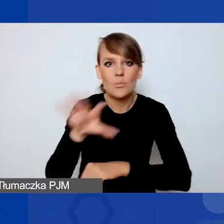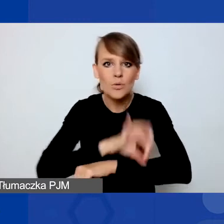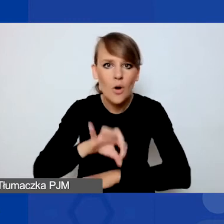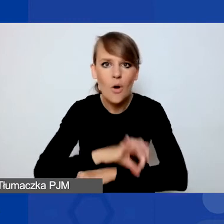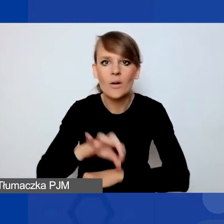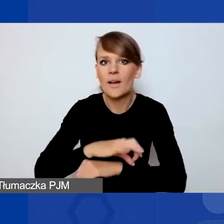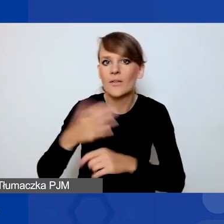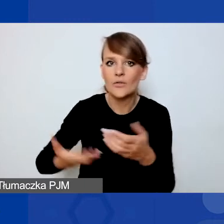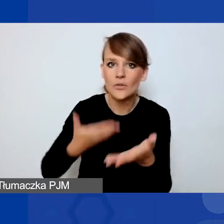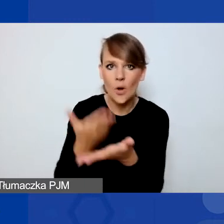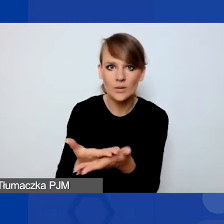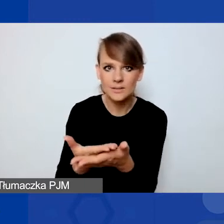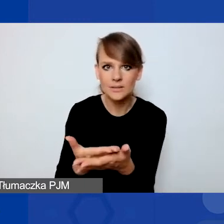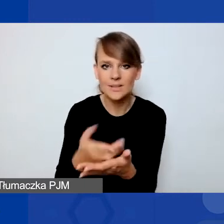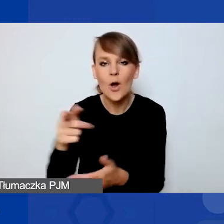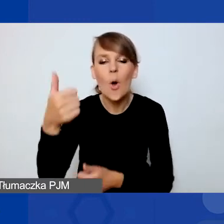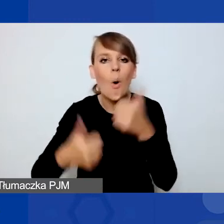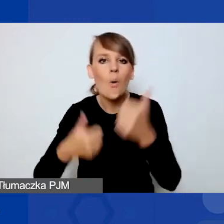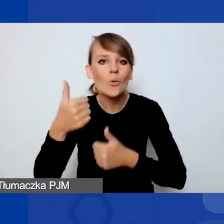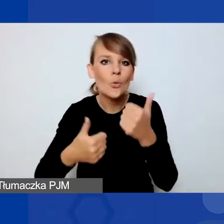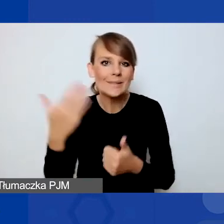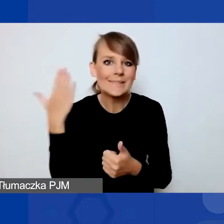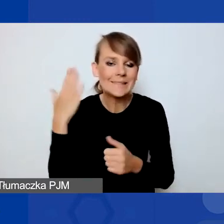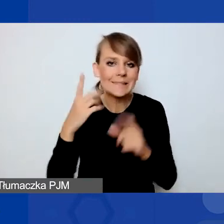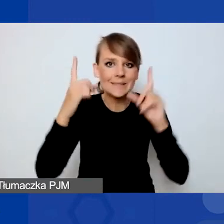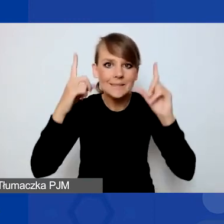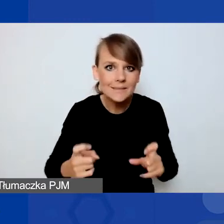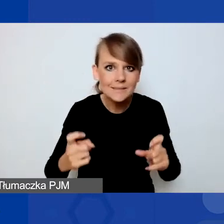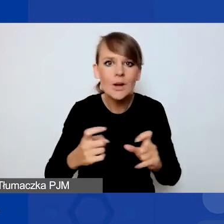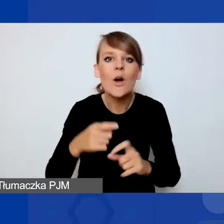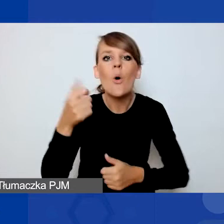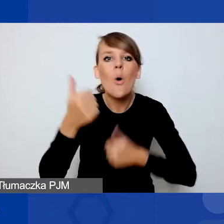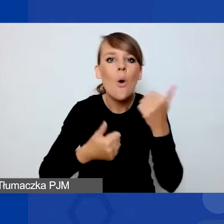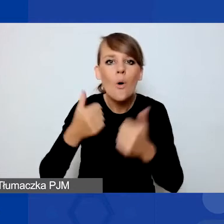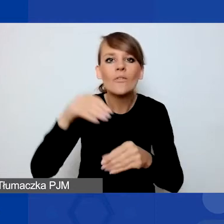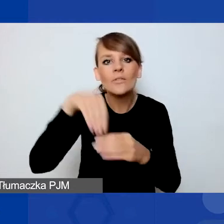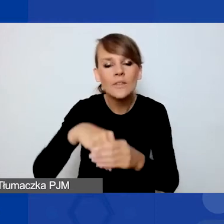można składać w tym konkursie, który niedawno uruchomiliśmy, czyli w konkursie na projekty interwencyjne.